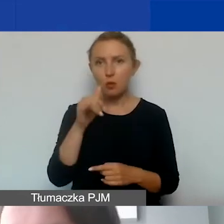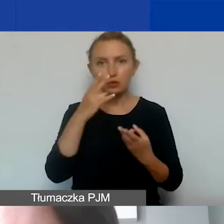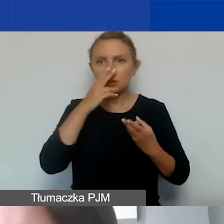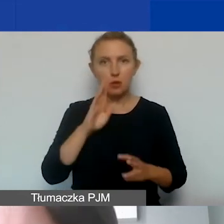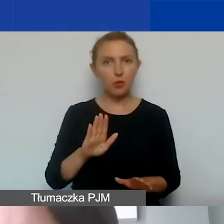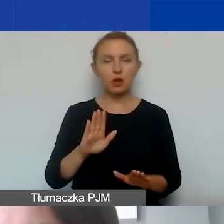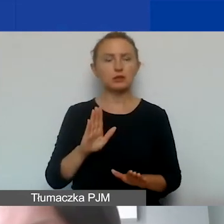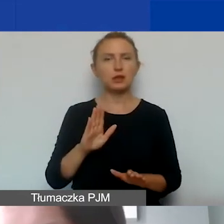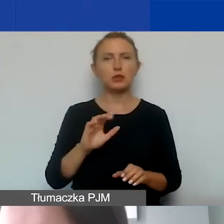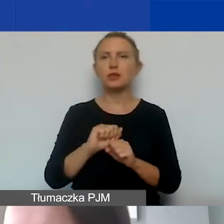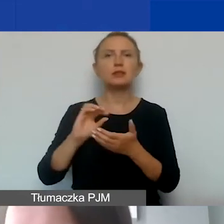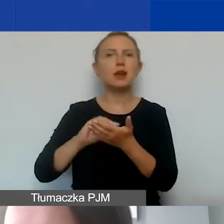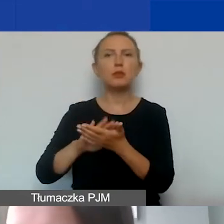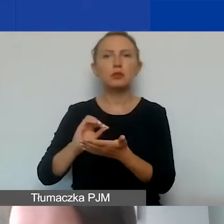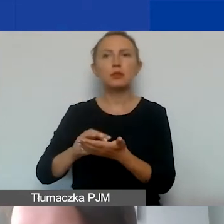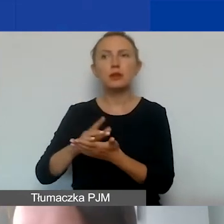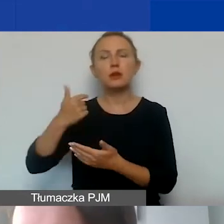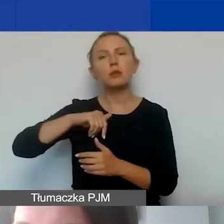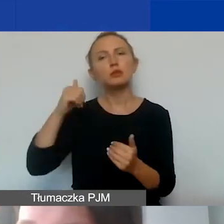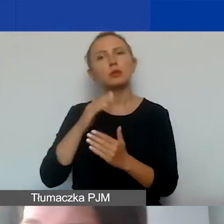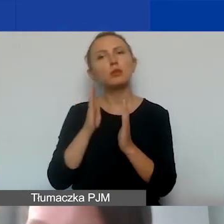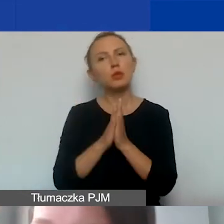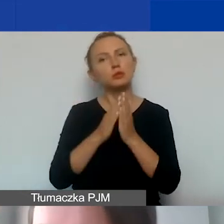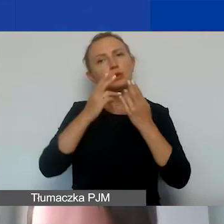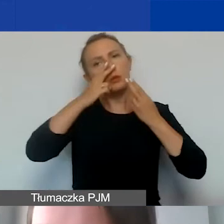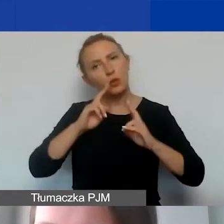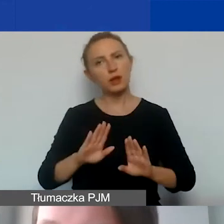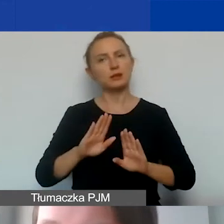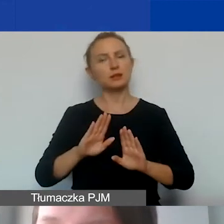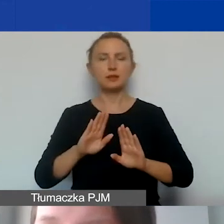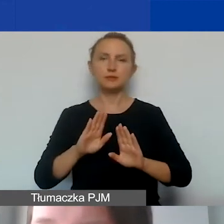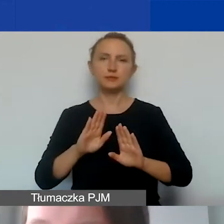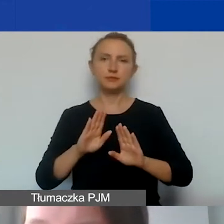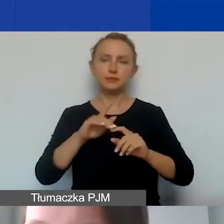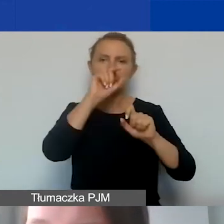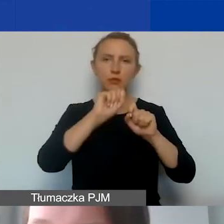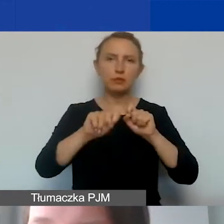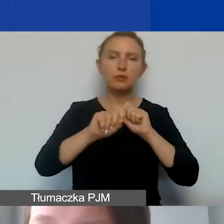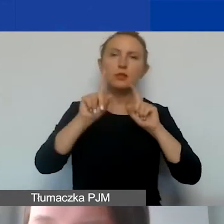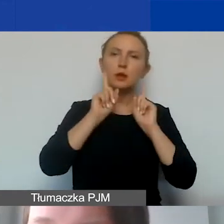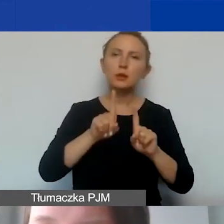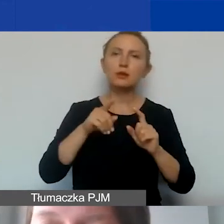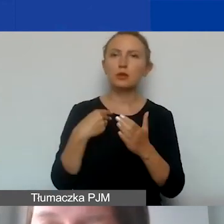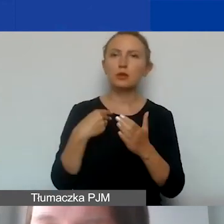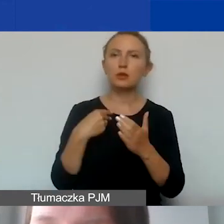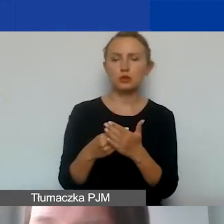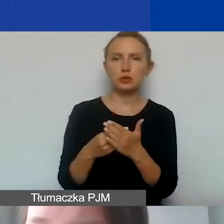one nie są raportowane, ale możemy poprosić o to, żeby nam przedstawić je przy kontroli, że państwo takie koszty ponoszą.